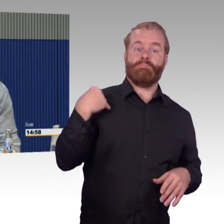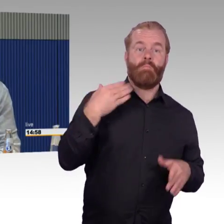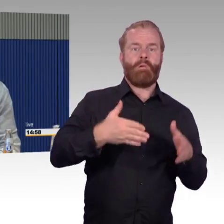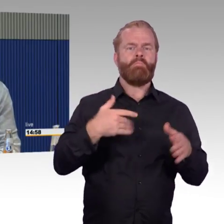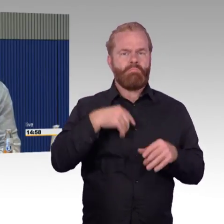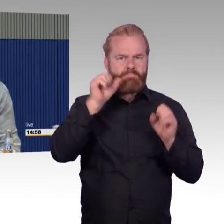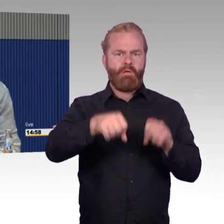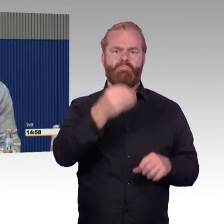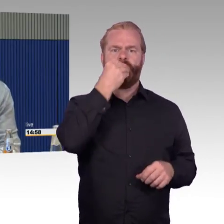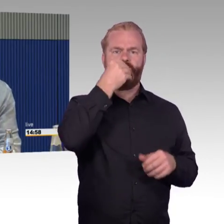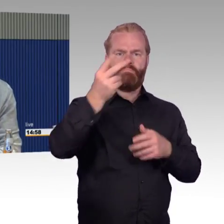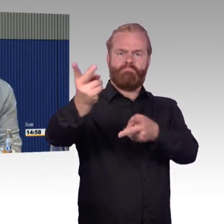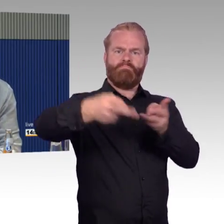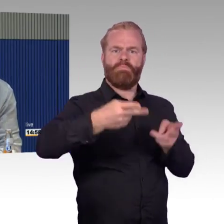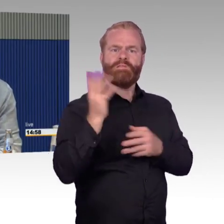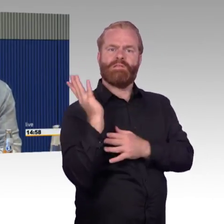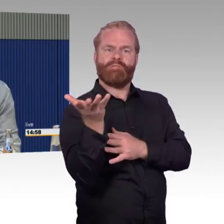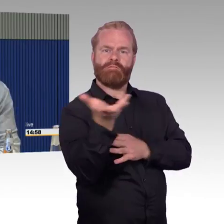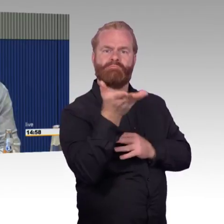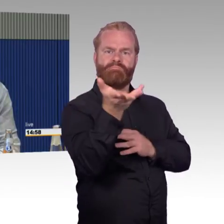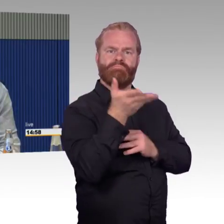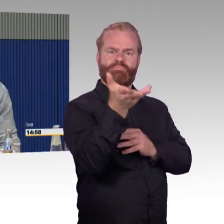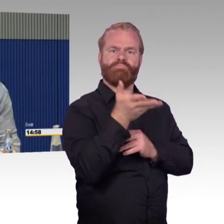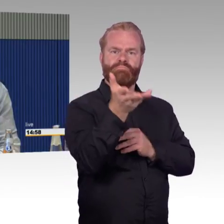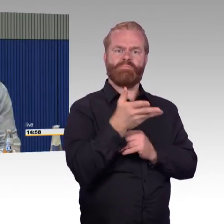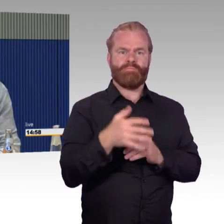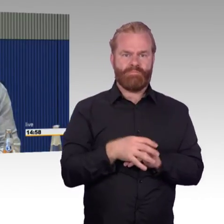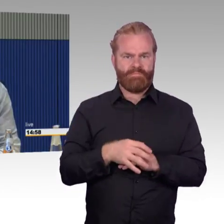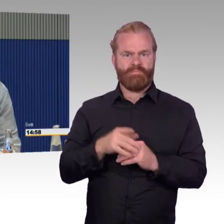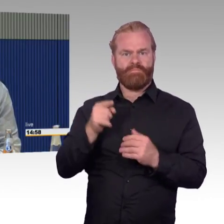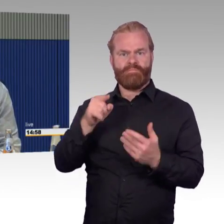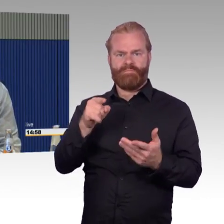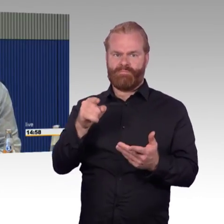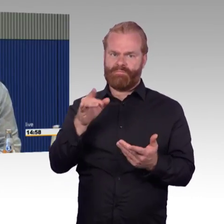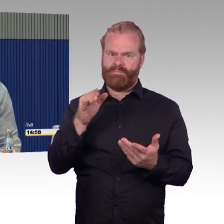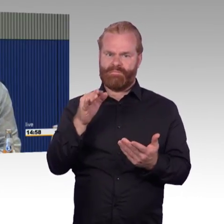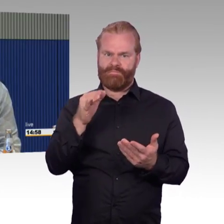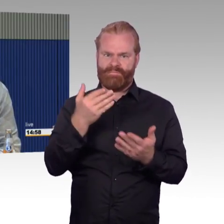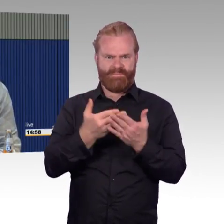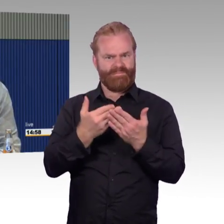Warum kann ich das bei der DB nicht? Hinzu kommt, das habe ich auch dargestellt, wenn ich zweiter Klasse fahre